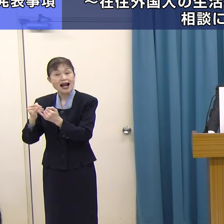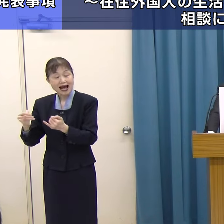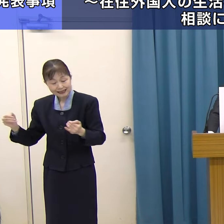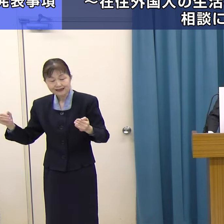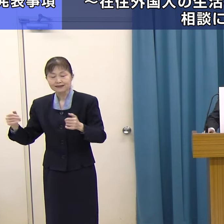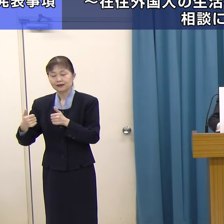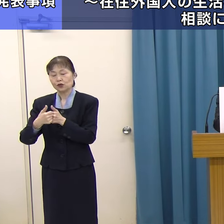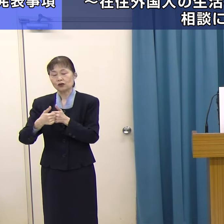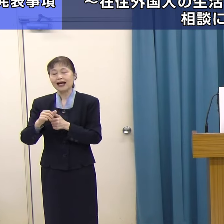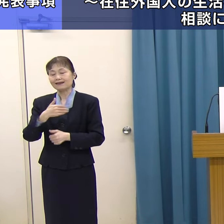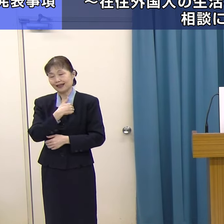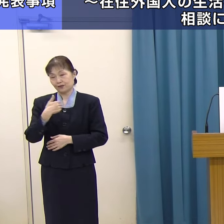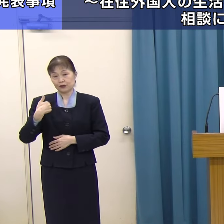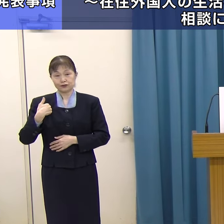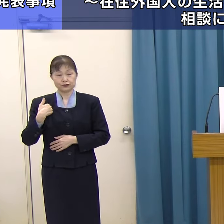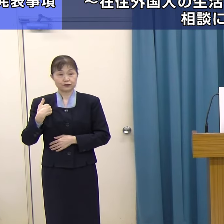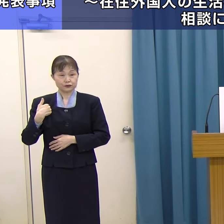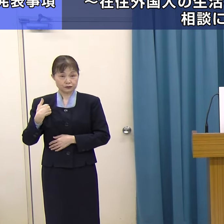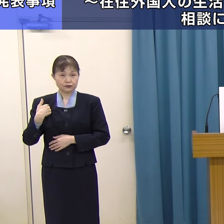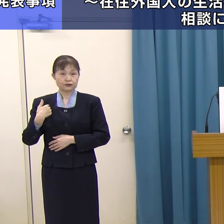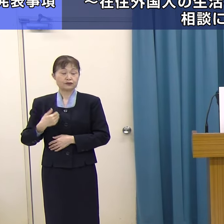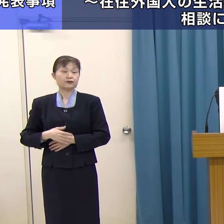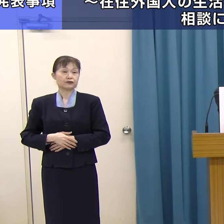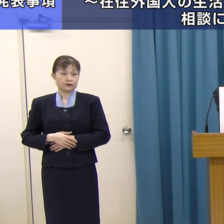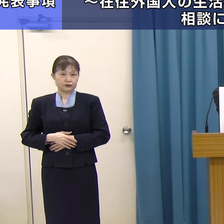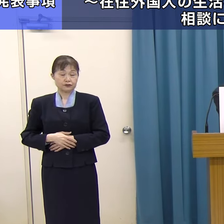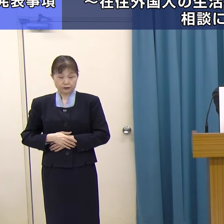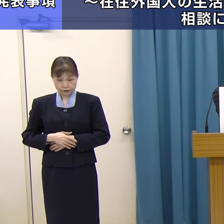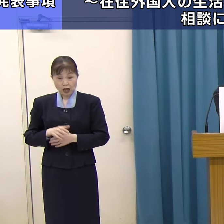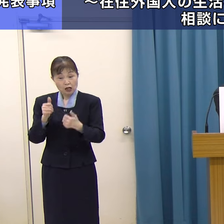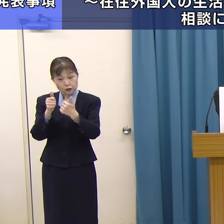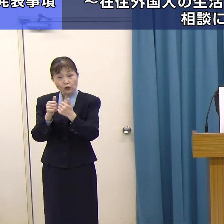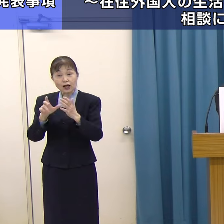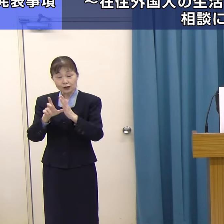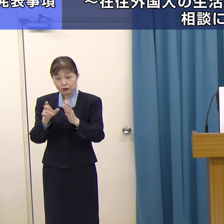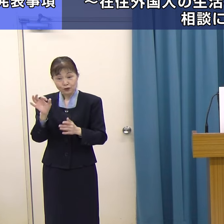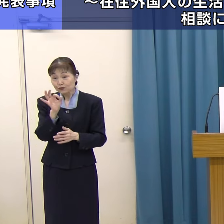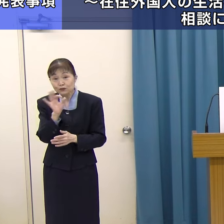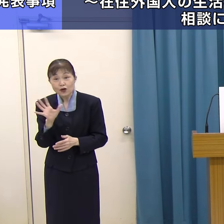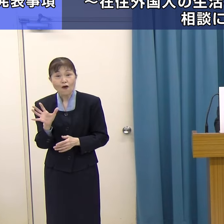もちろん相談はすべて無料です。